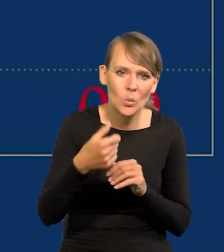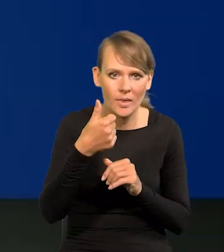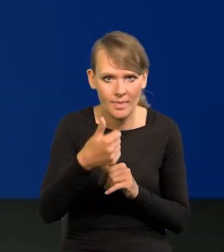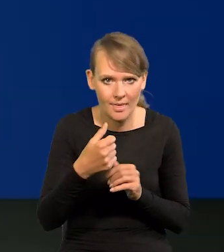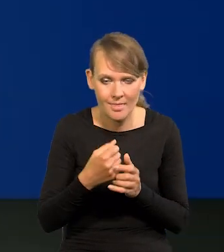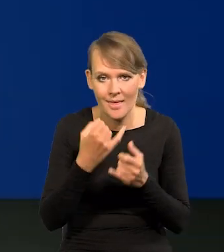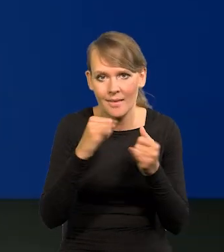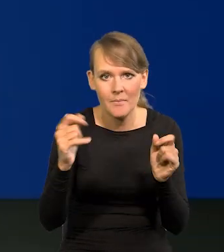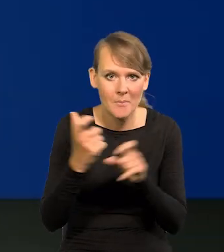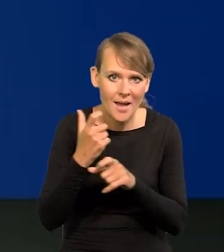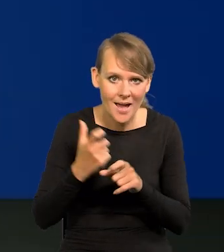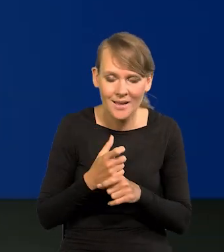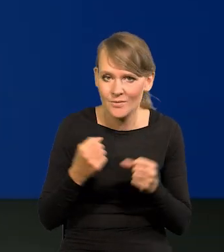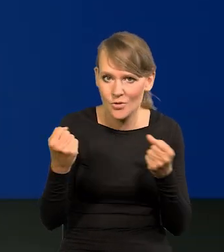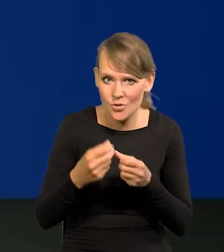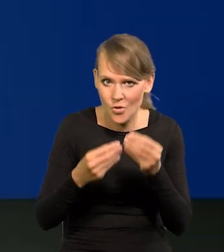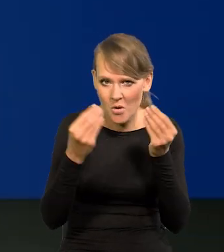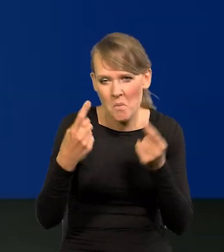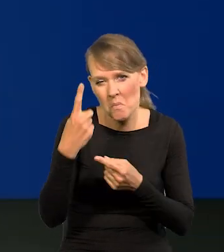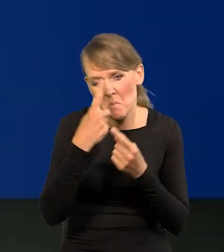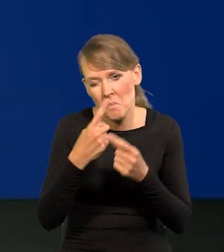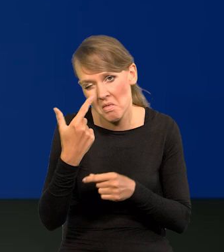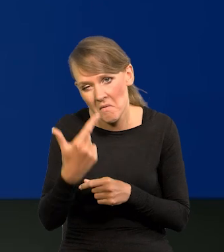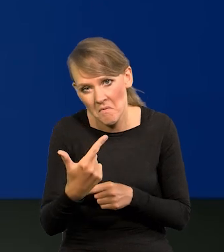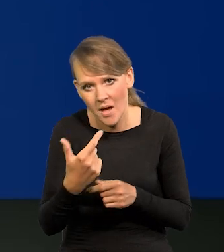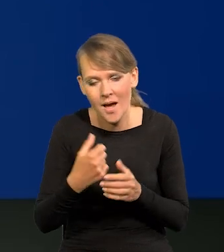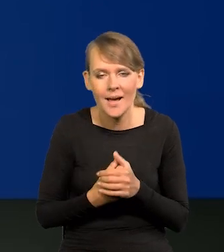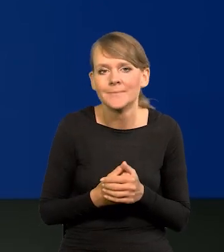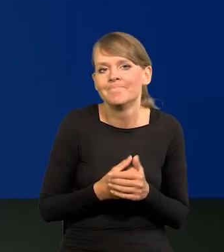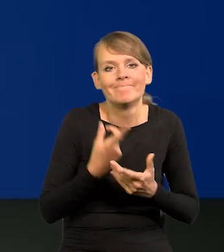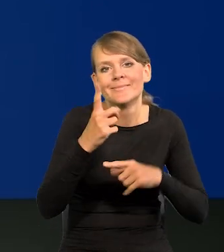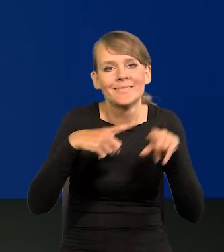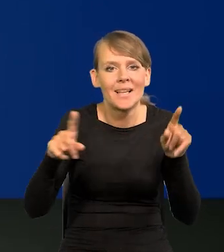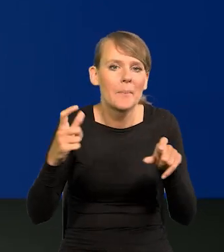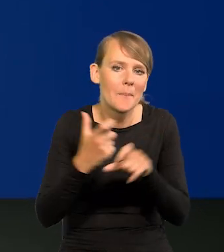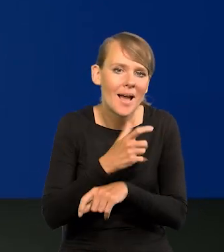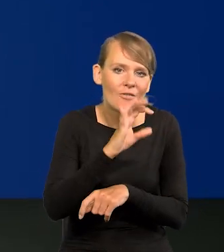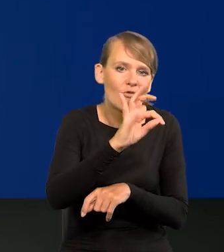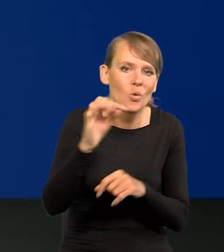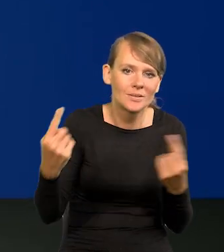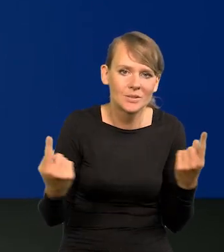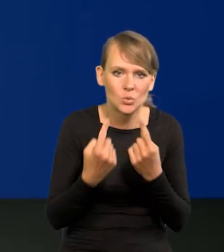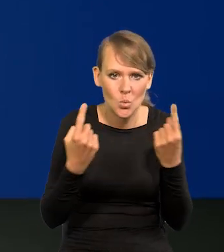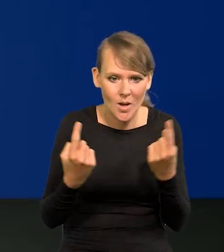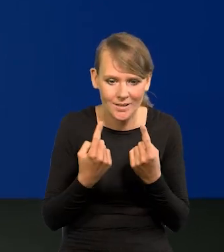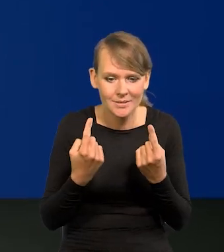Inne kraje wysoko rozwinięte nawet uważają 2, ale to zależy od kraju, po prostu od jego sytuacji itd.